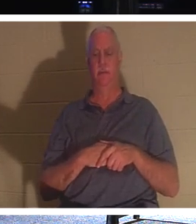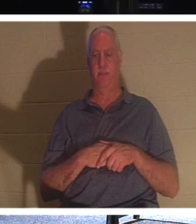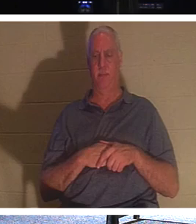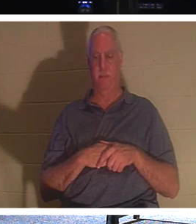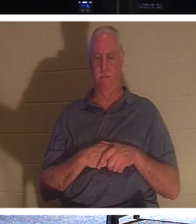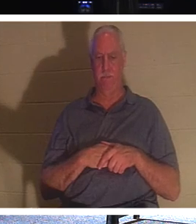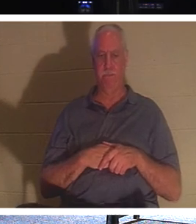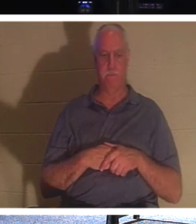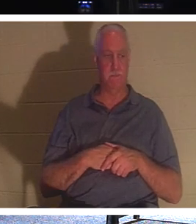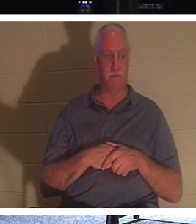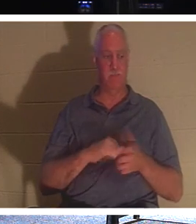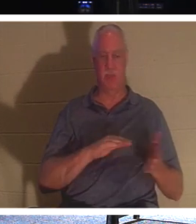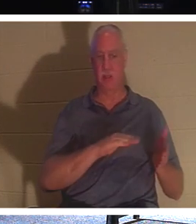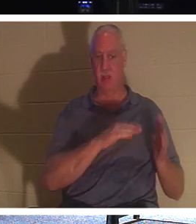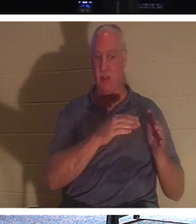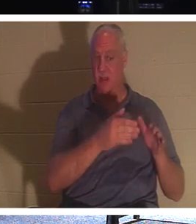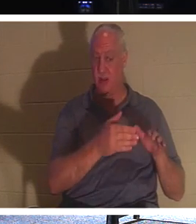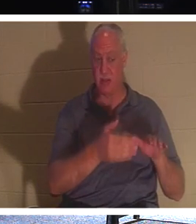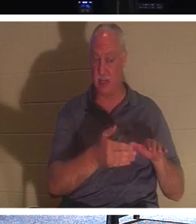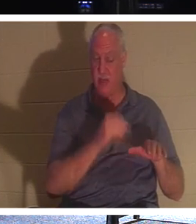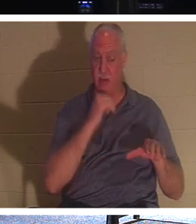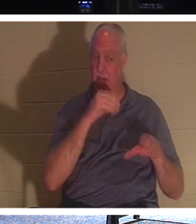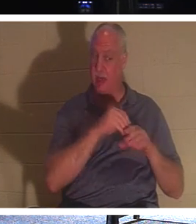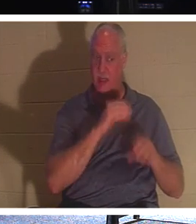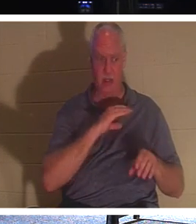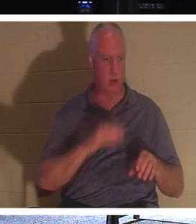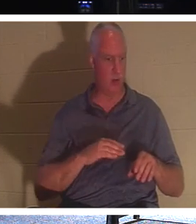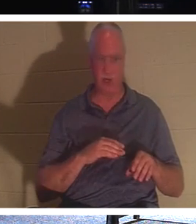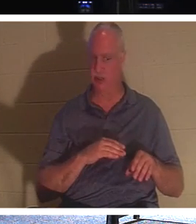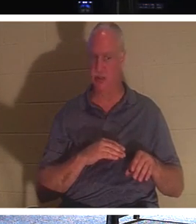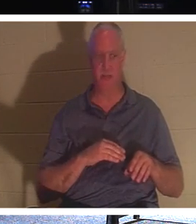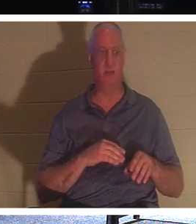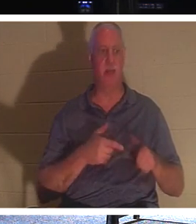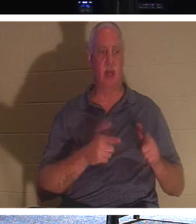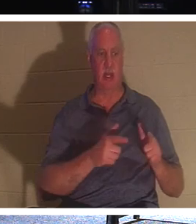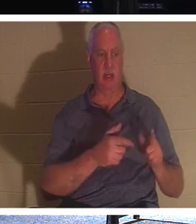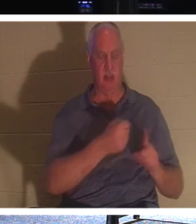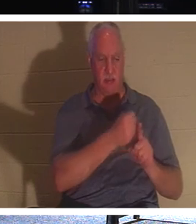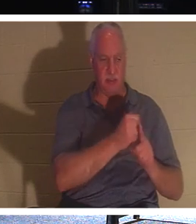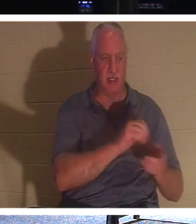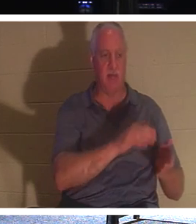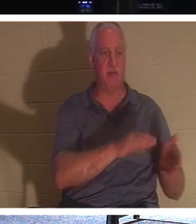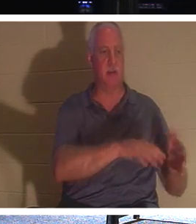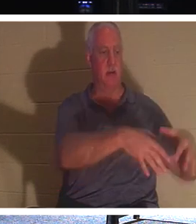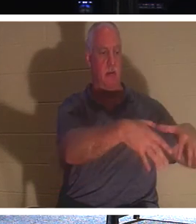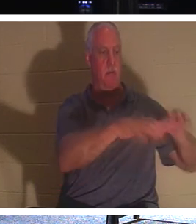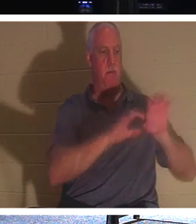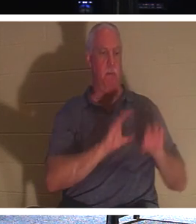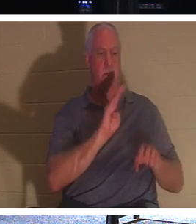まだキリストのうちにいない死者たちに死者を埋葬させてください、でもあなたは、あなたはキリストの中で生きています、彼はこう言っています、忙しくしましょう、より多くの人々に手を差し伸べて、彼らに命を与えましょう